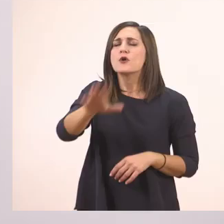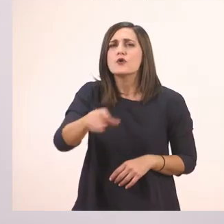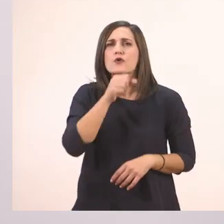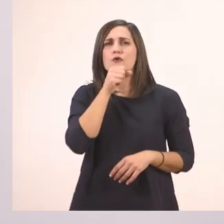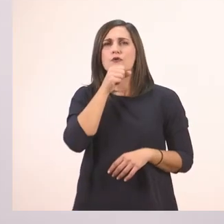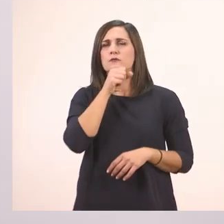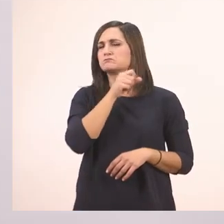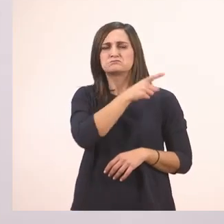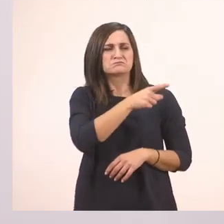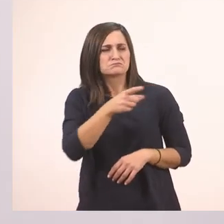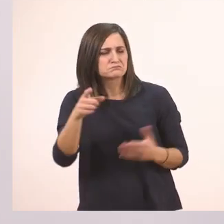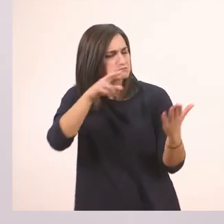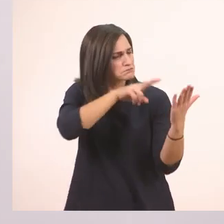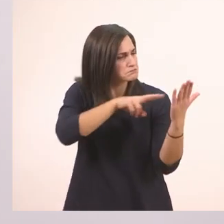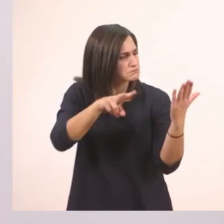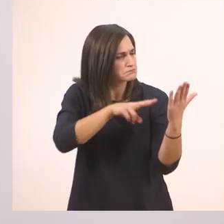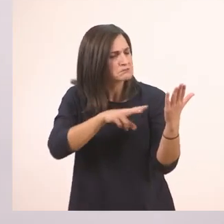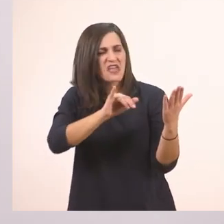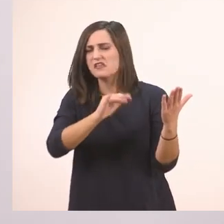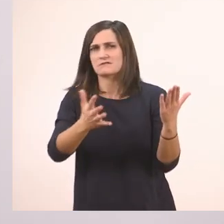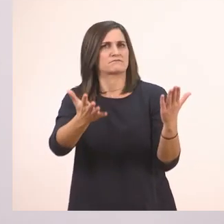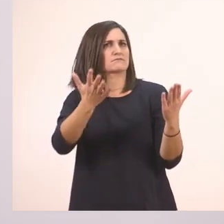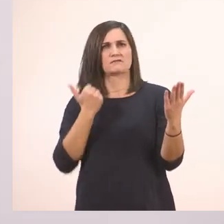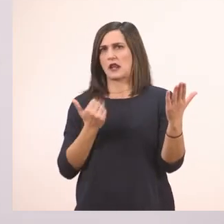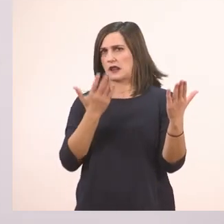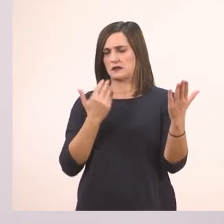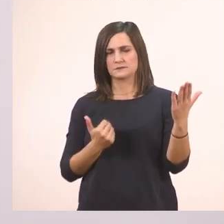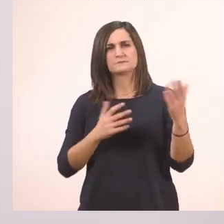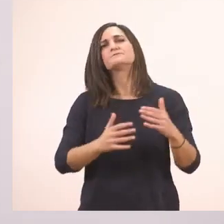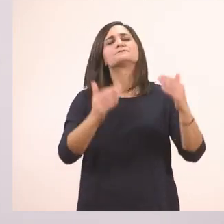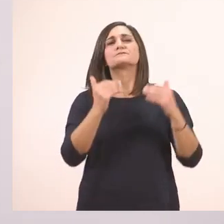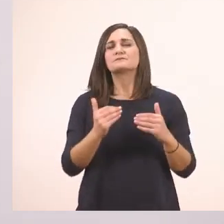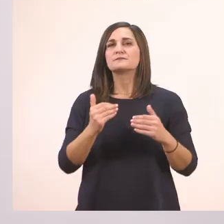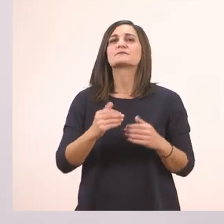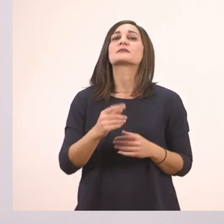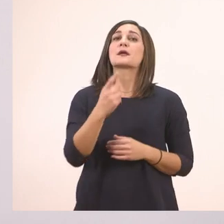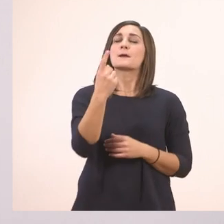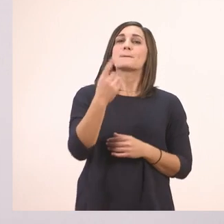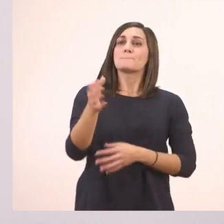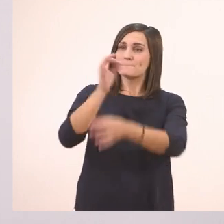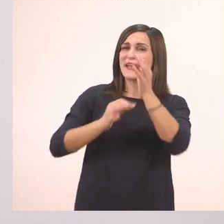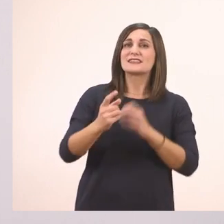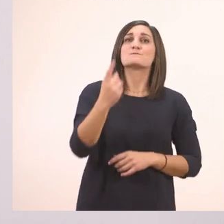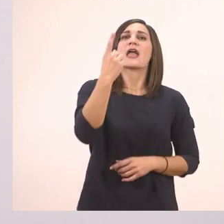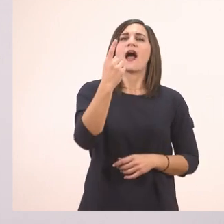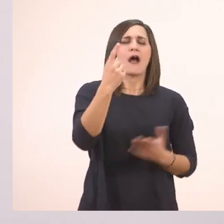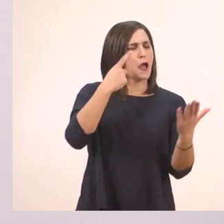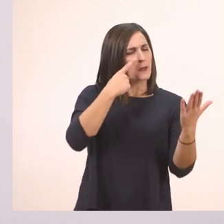Ούτε βλέπω ούτε ακούω ι! Πες μια - κάτι άκουσα και κάτι είδα εδώ -